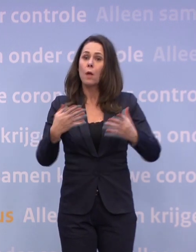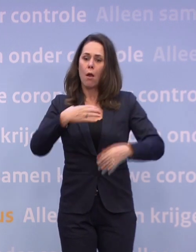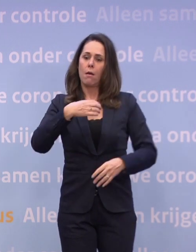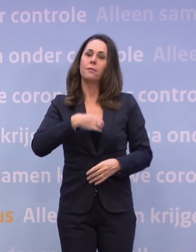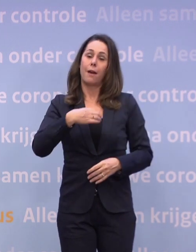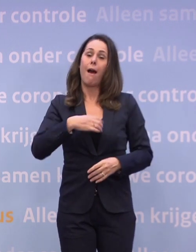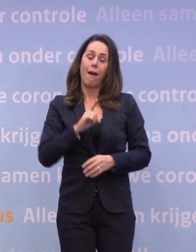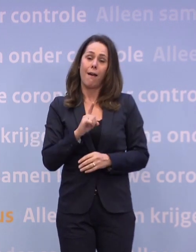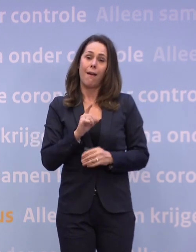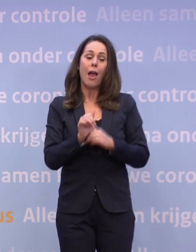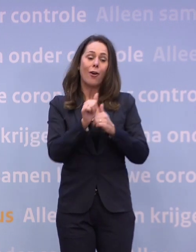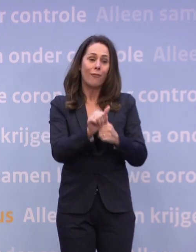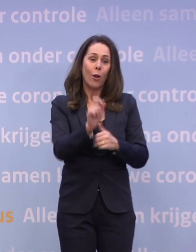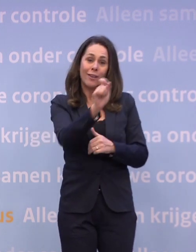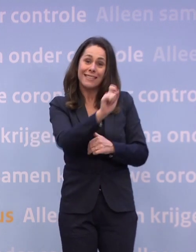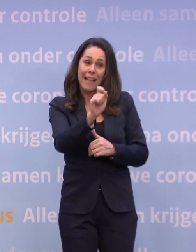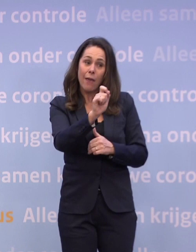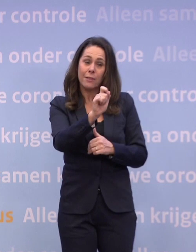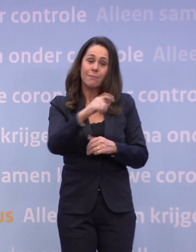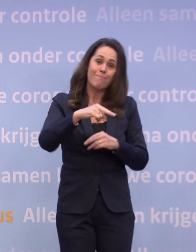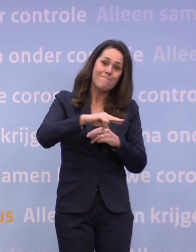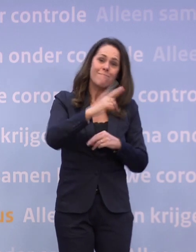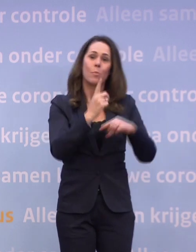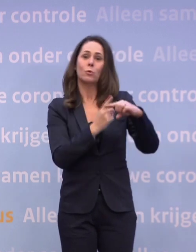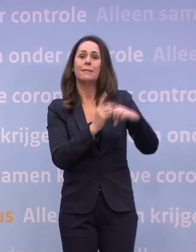...dat de cijfers toch weer de goede kant opgaan.